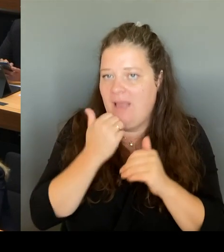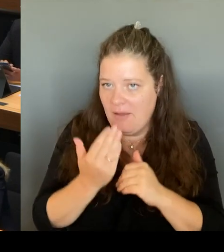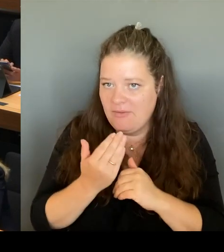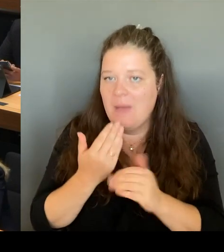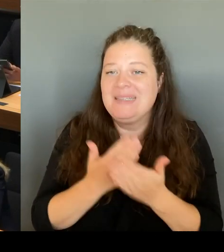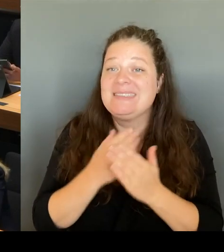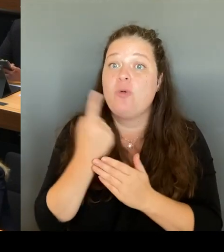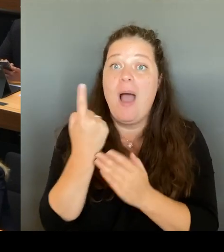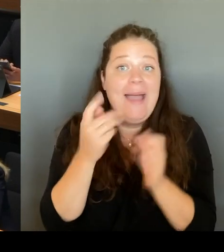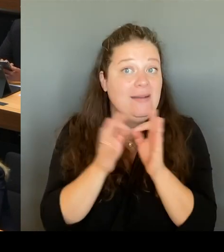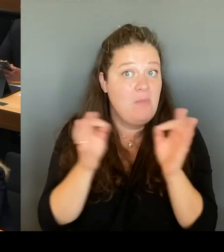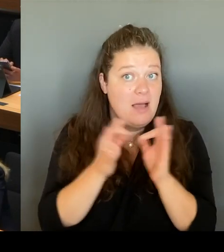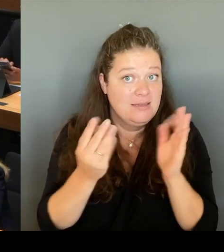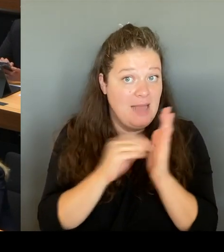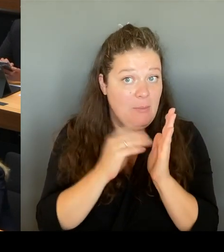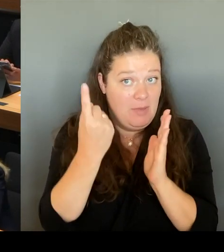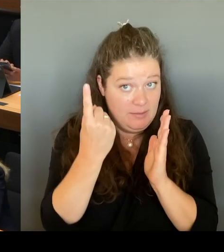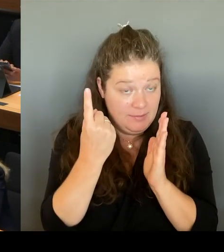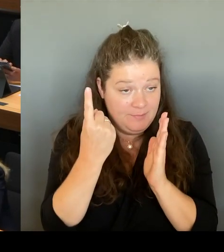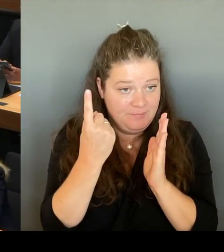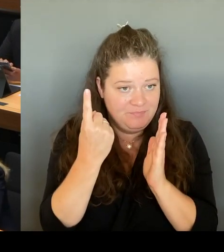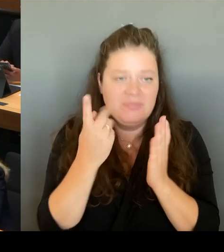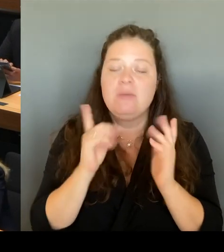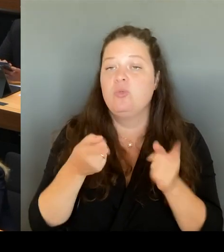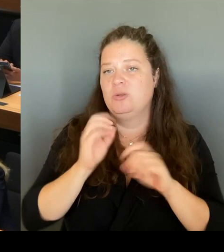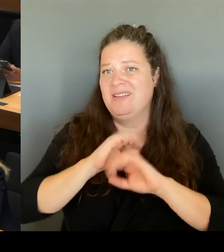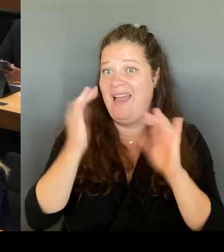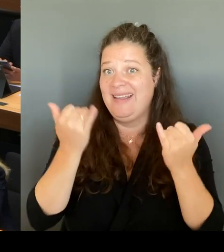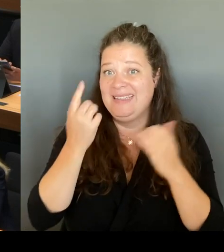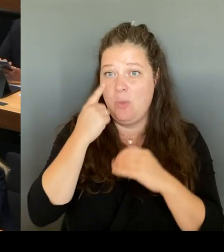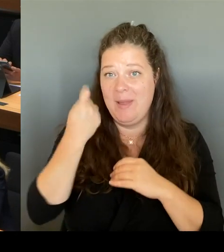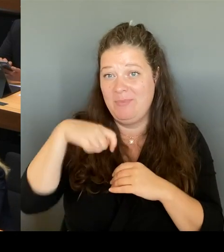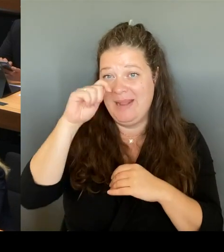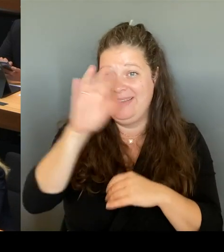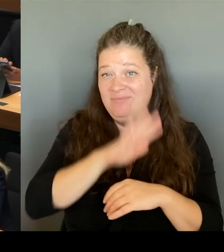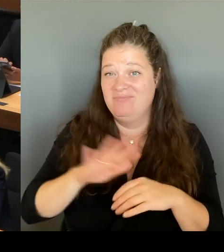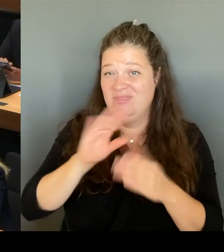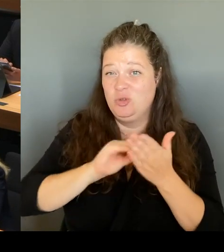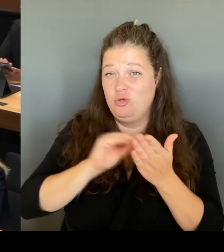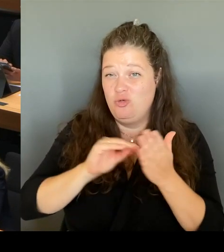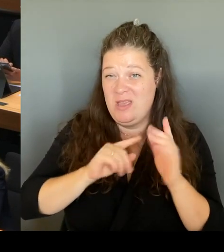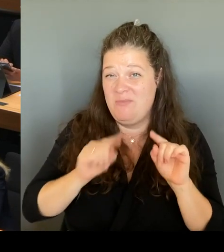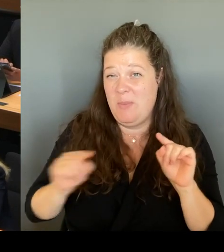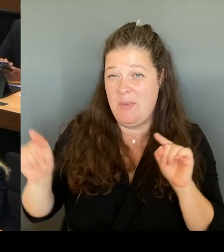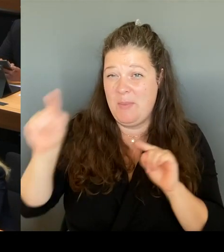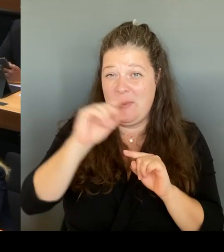das ist ein über Jahre gewachsenes strukturelles Problem. Und es wird auch nicht diese eine Maßnahme geben, die dieses